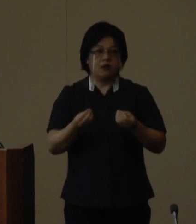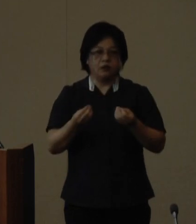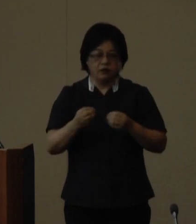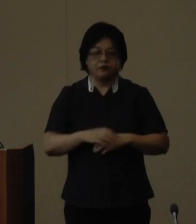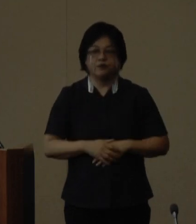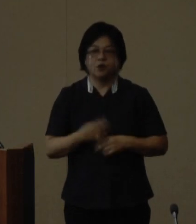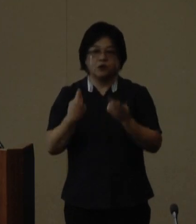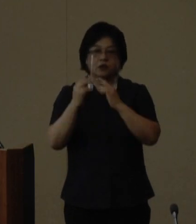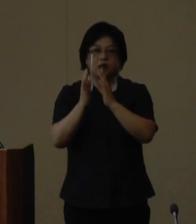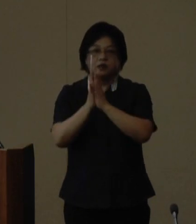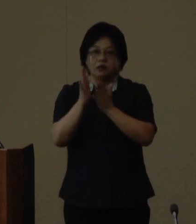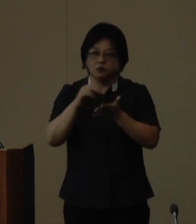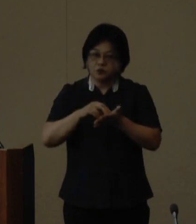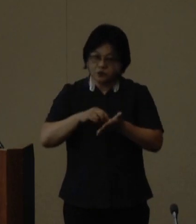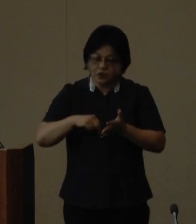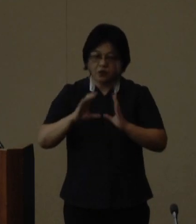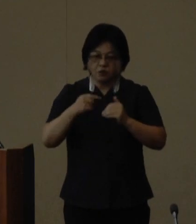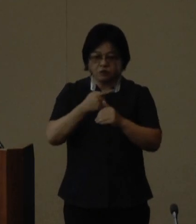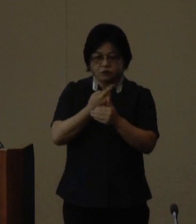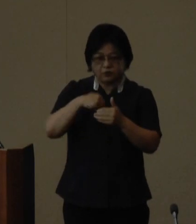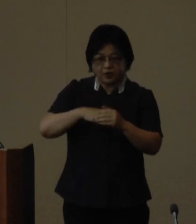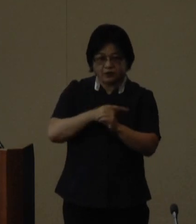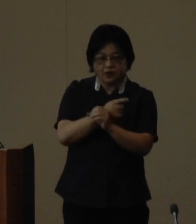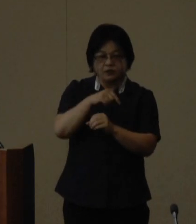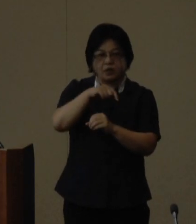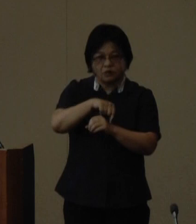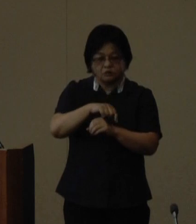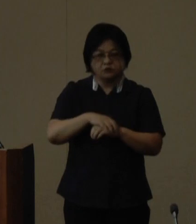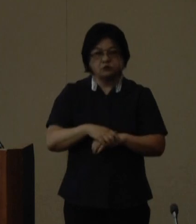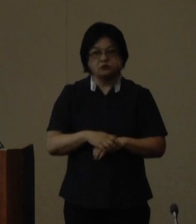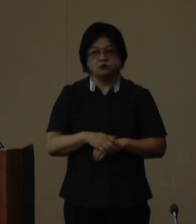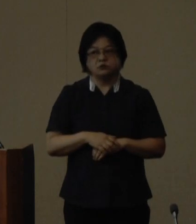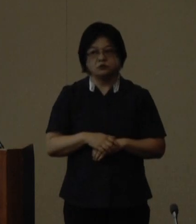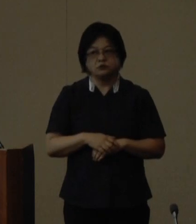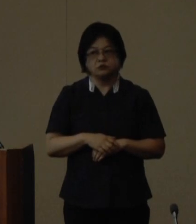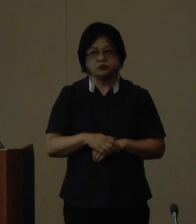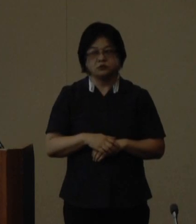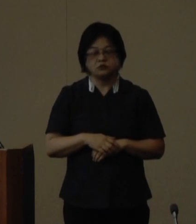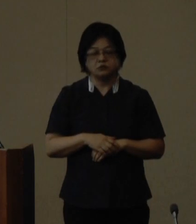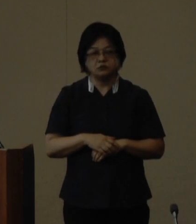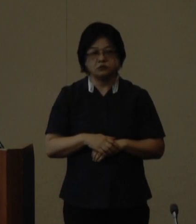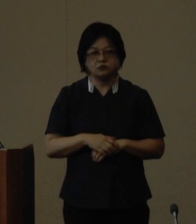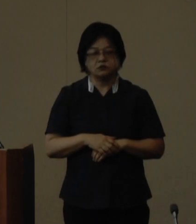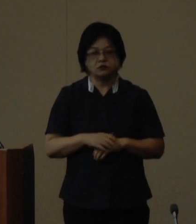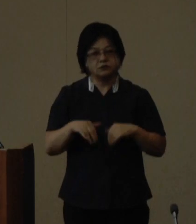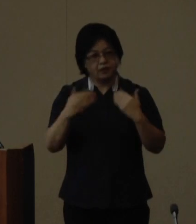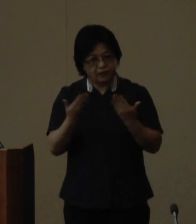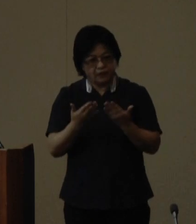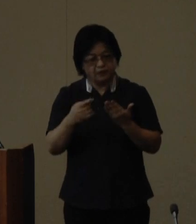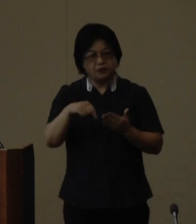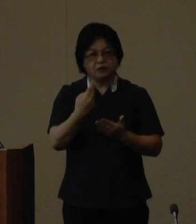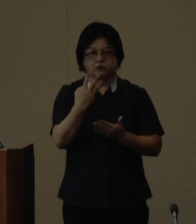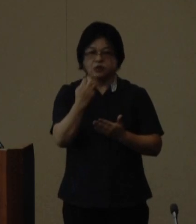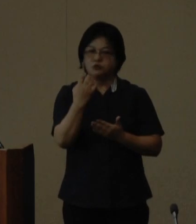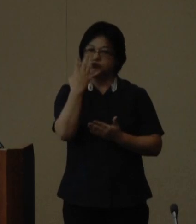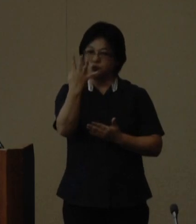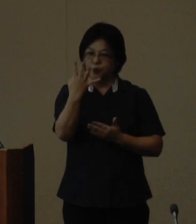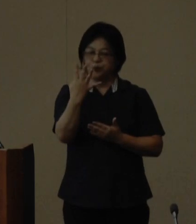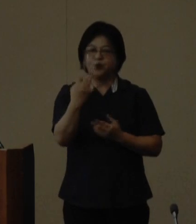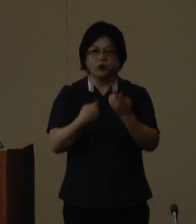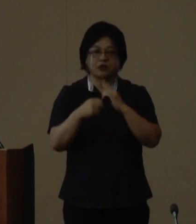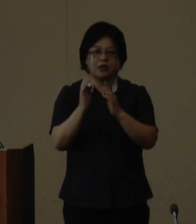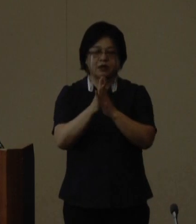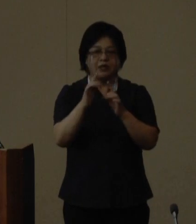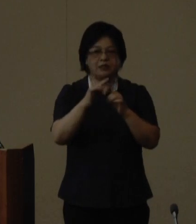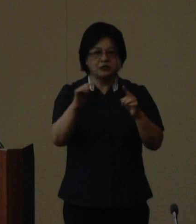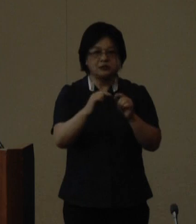沖縄県では国内外にある約134の 沖縄県人会や米国